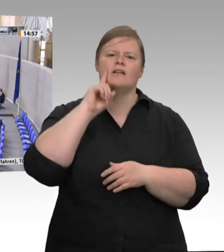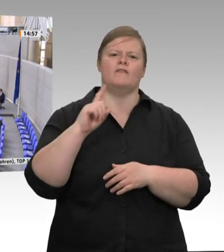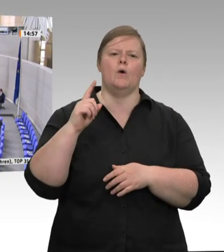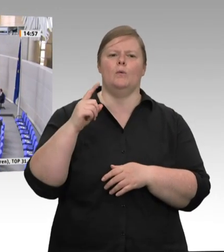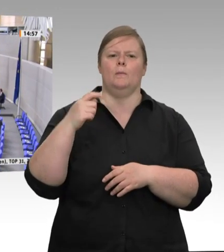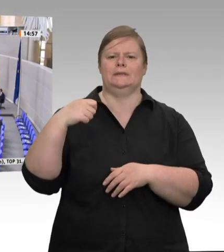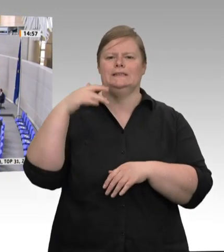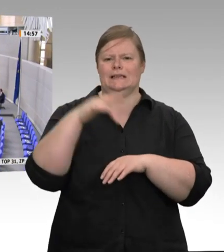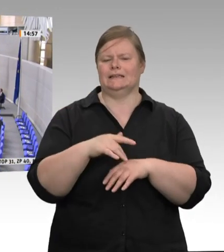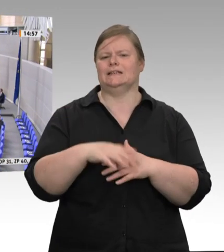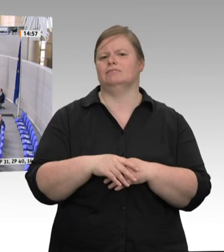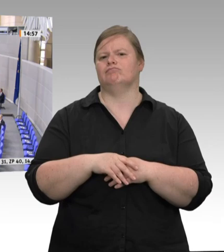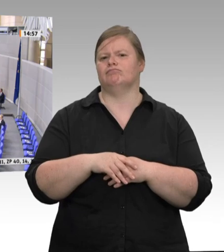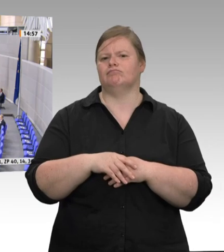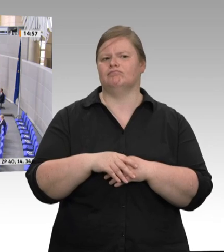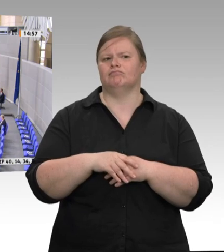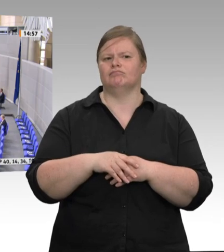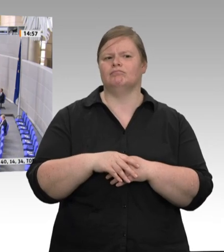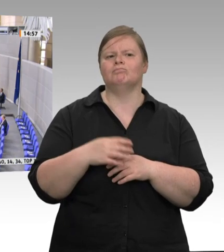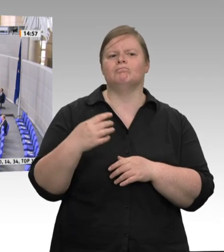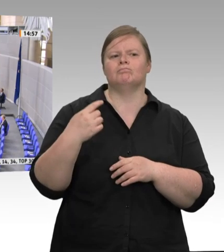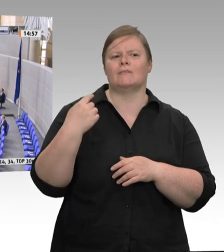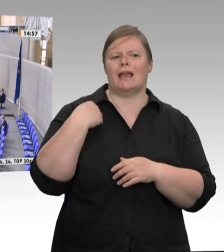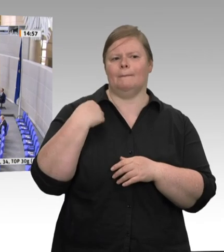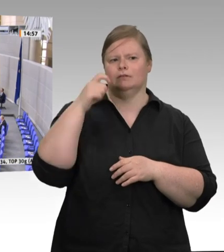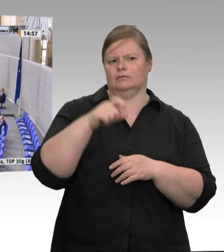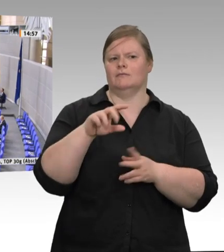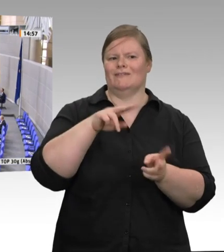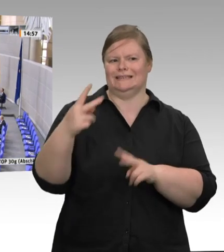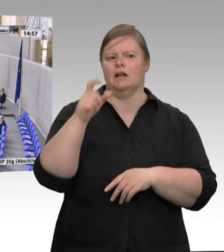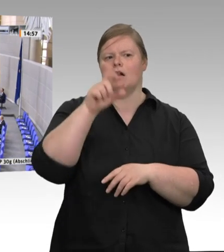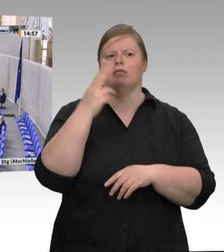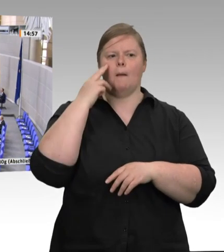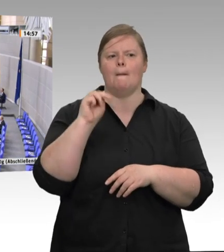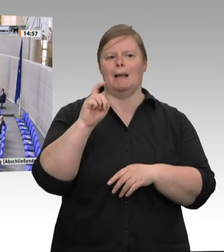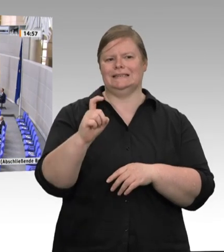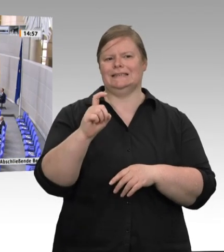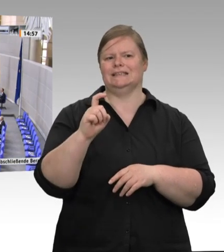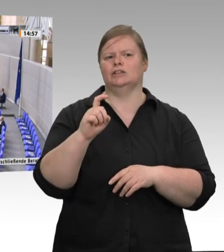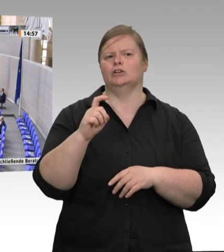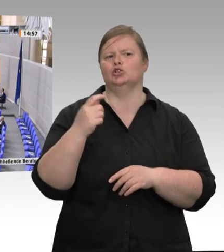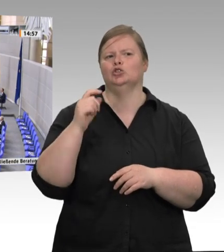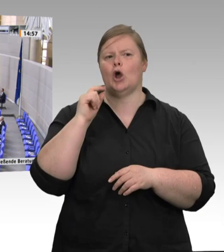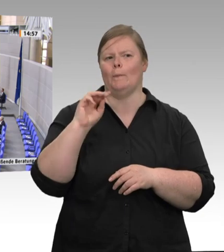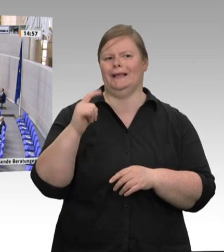Schlachtbetrieben und darüber hinaus feststellen. Ich möchte auch zum Ausdruck bringen: Es gibt nicht nur in Schlachtbetrieben Coronafälle,